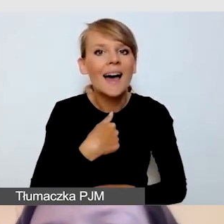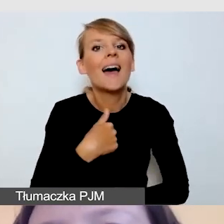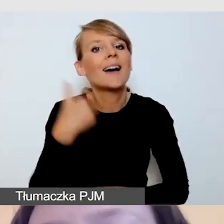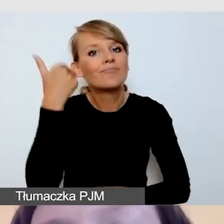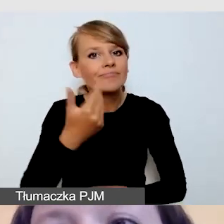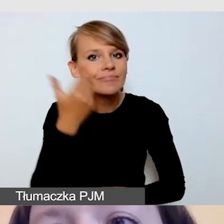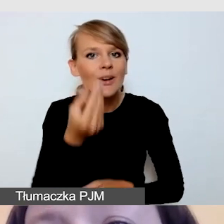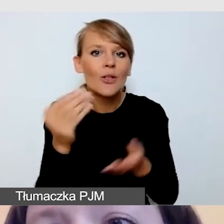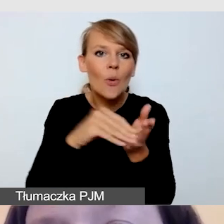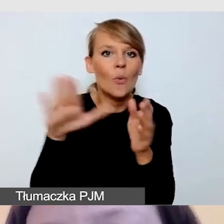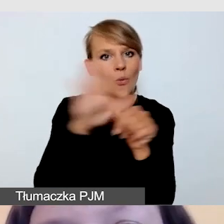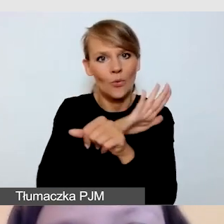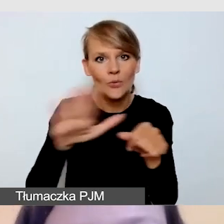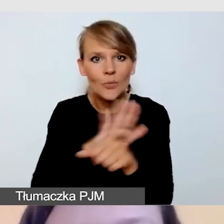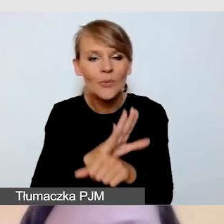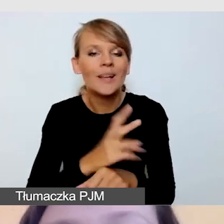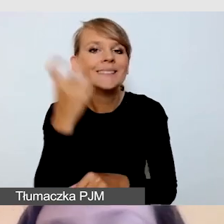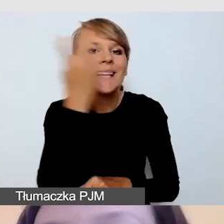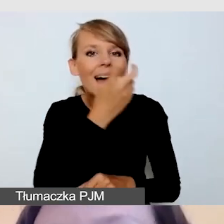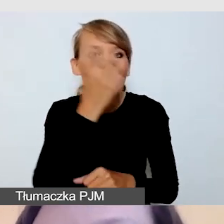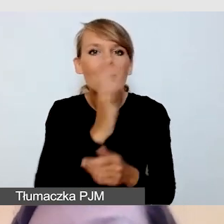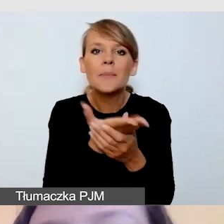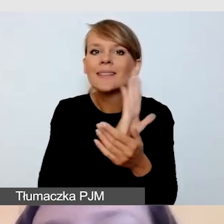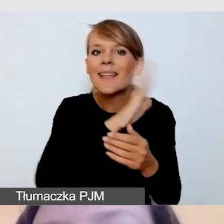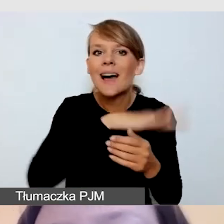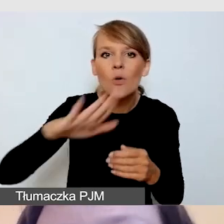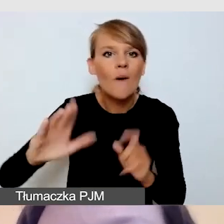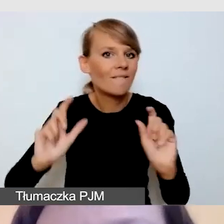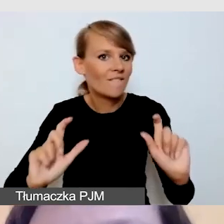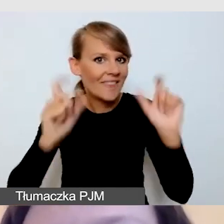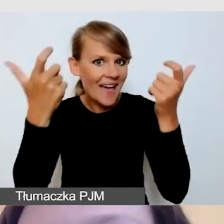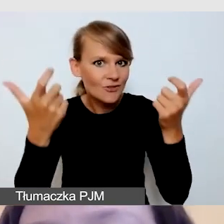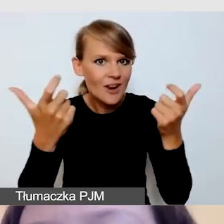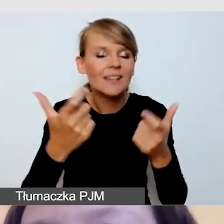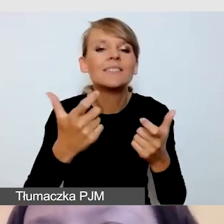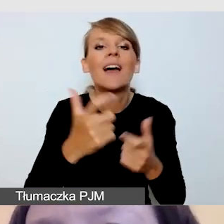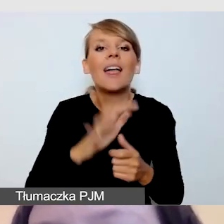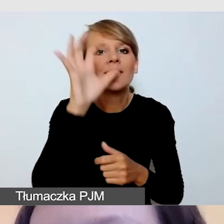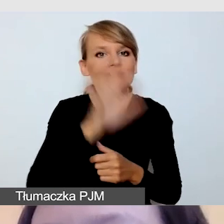o bardzo ciekawe międzynarodowe wydarzenie poświęcone zagadnieniom dostępności